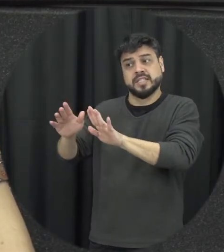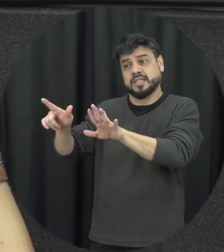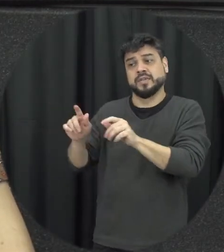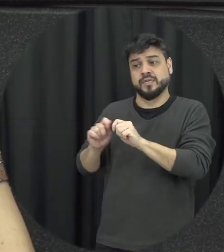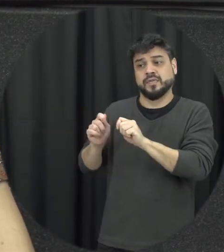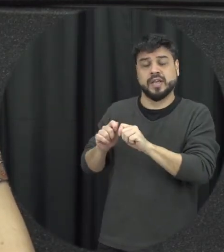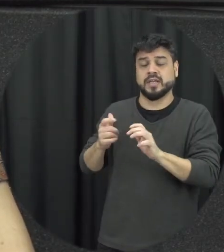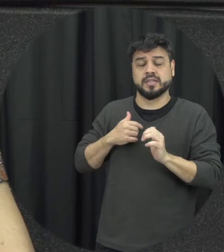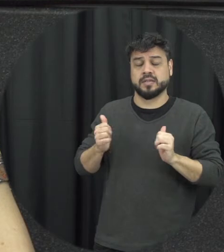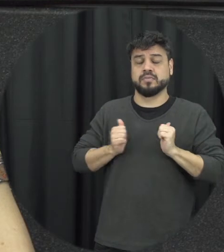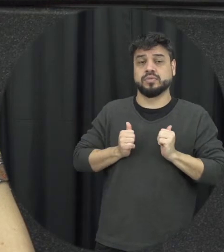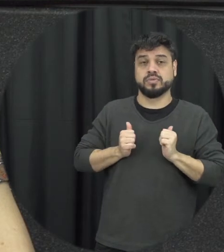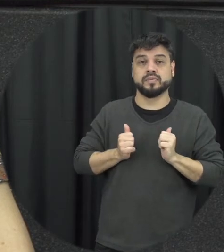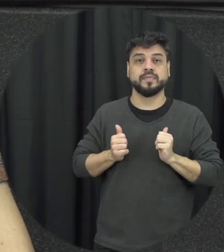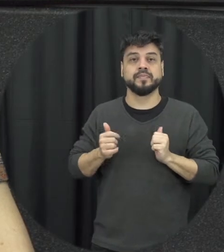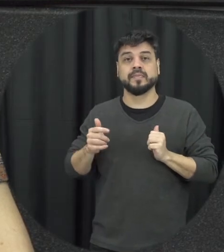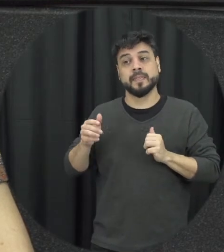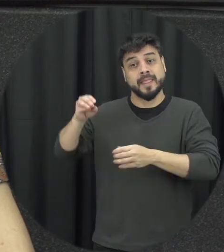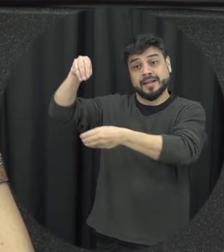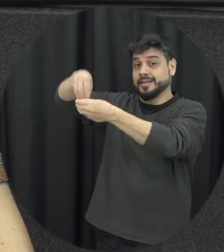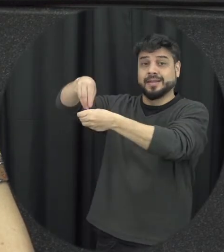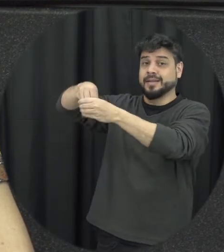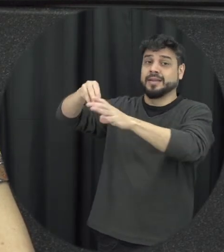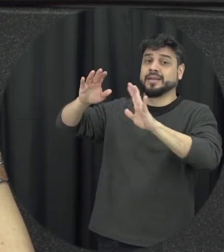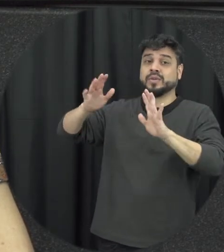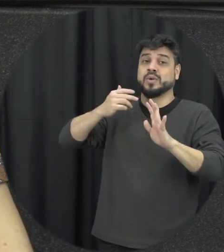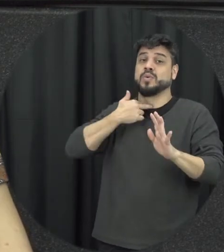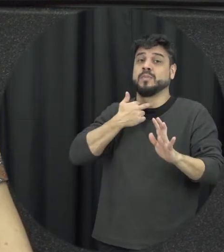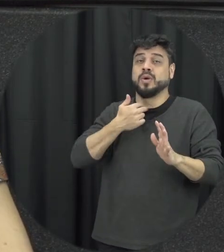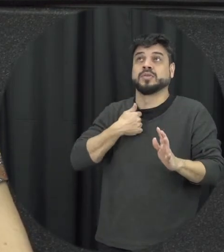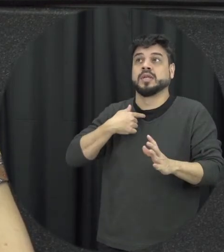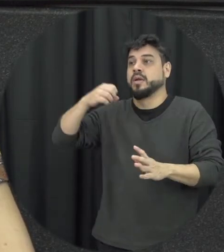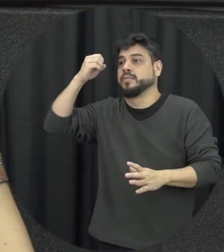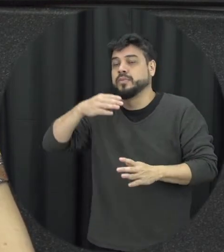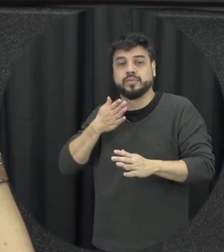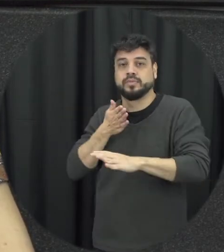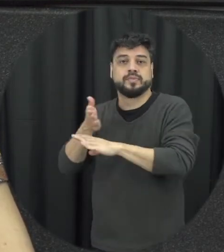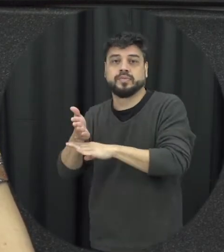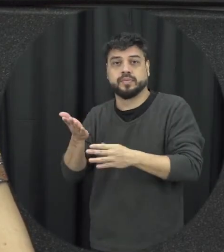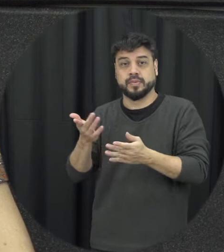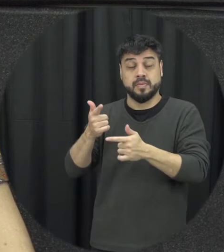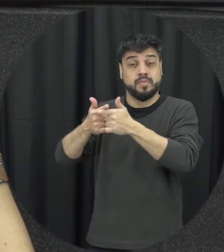problema daquele casal problema daquela família então a ideia do ditado né briga de marido e